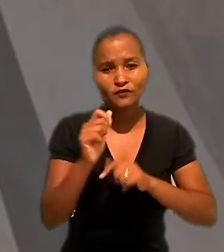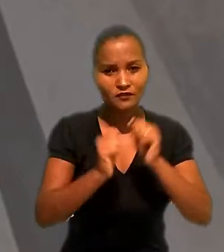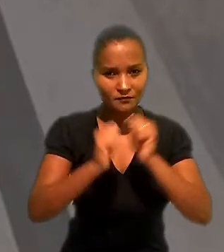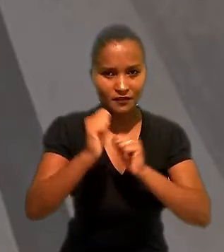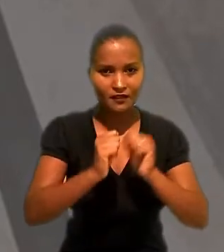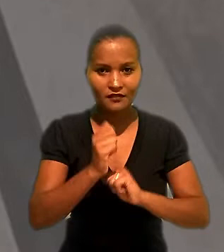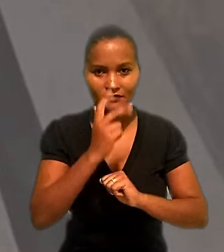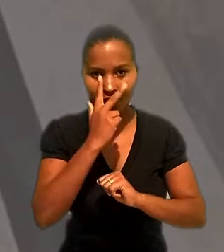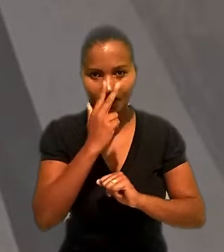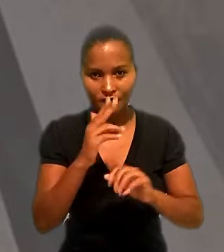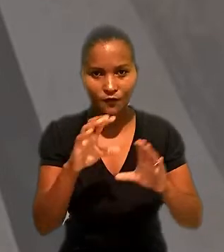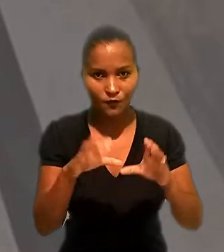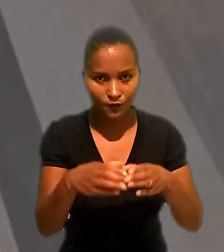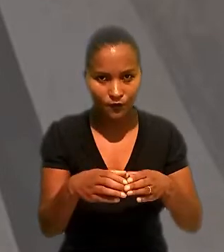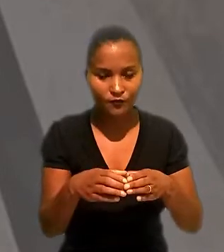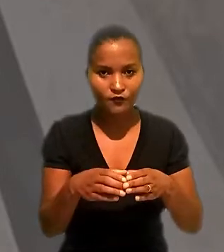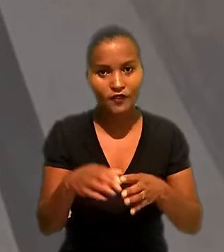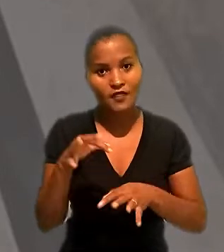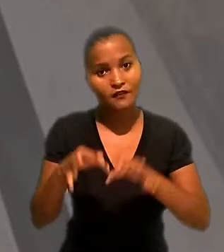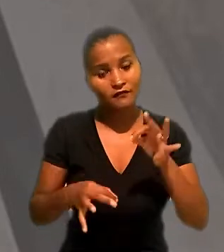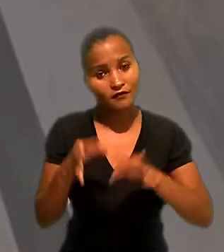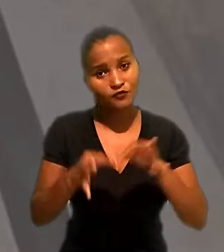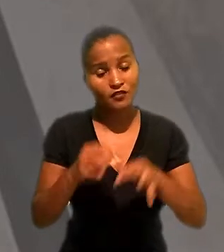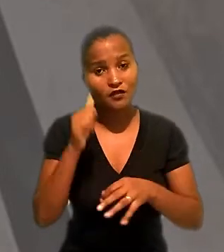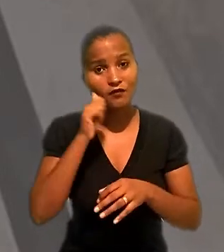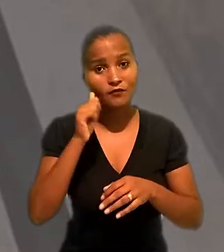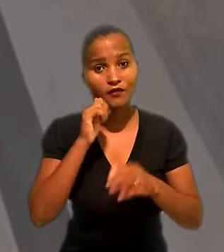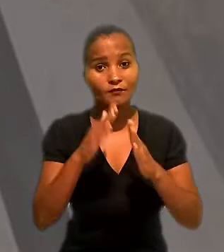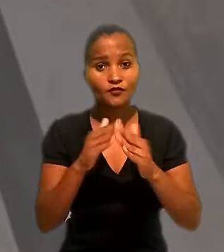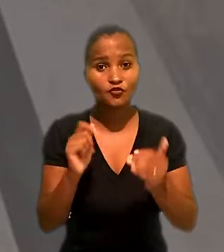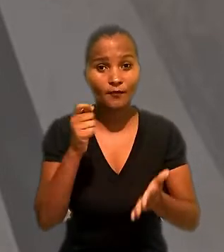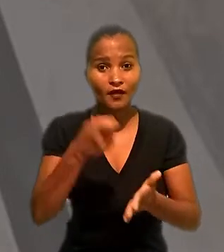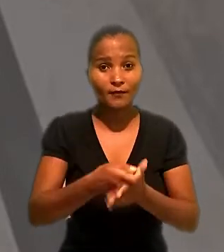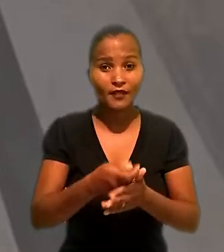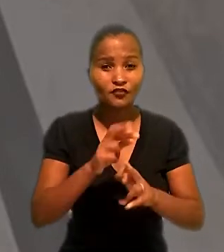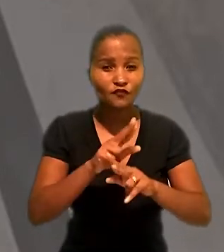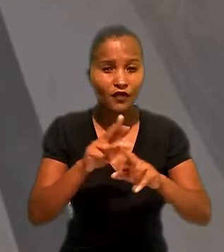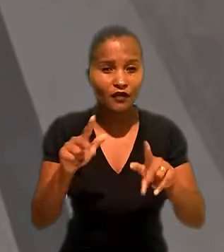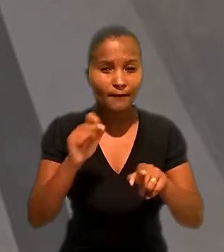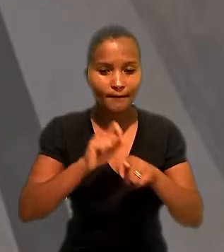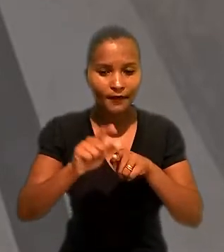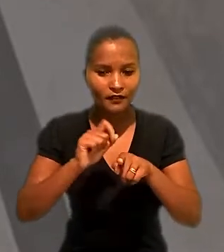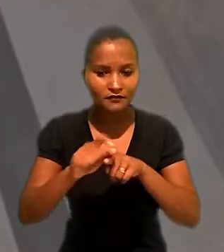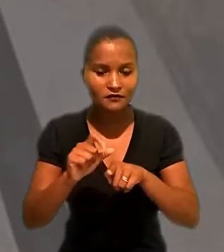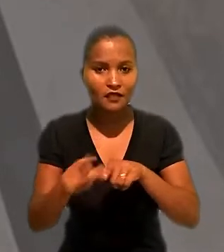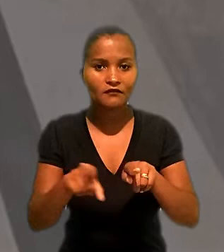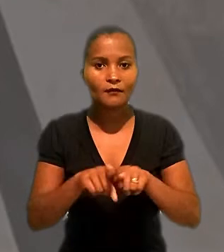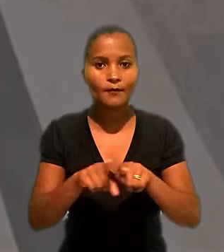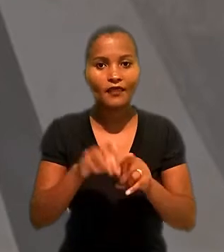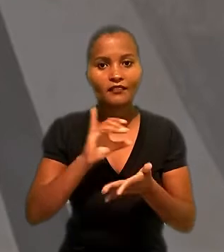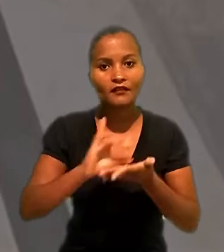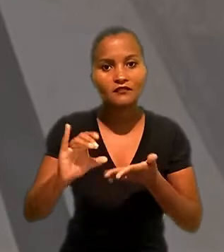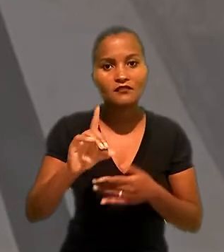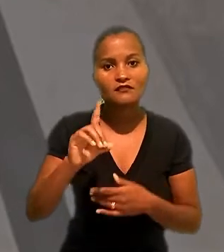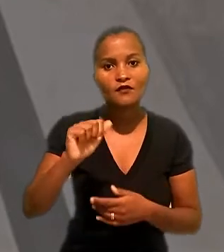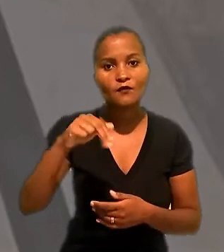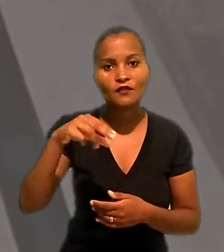outra empresa do mesmo grupo. Na justiça, ela pediu o pagamento de diversas parcelas e indenização por